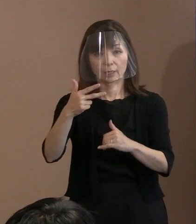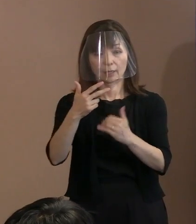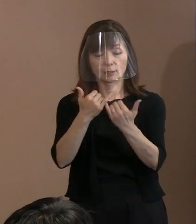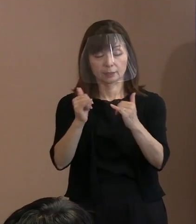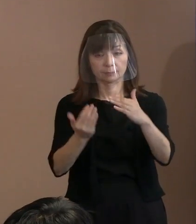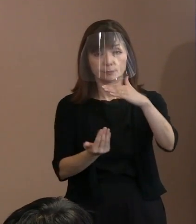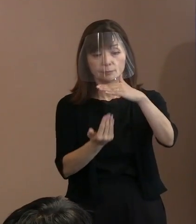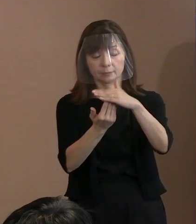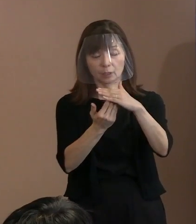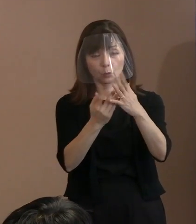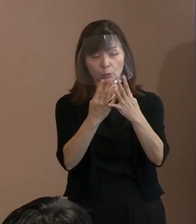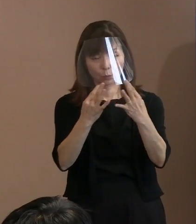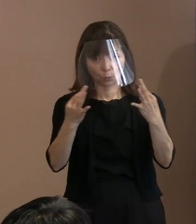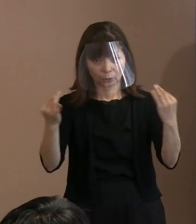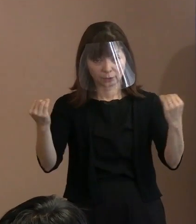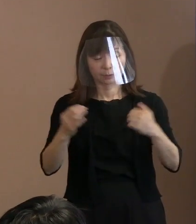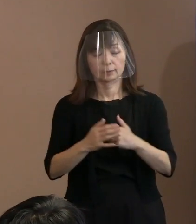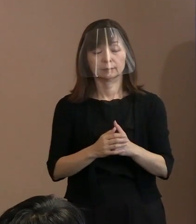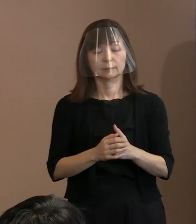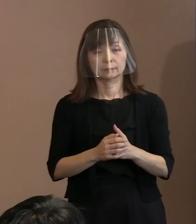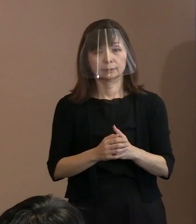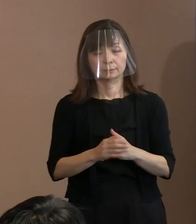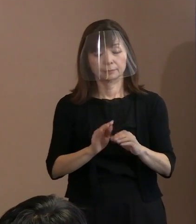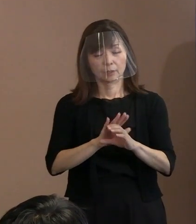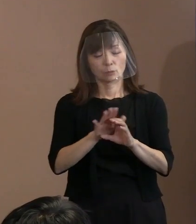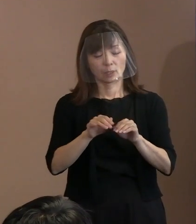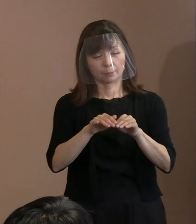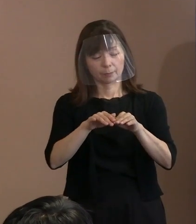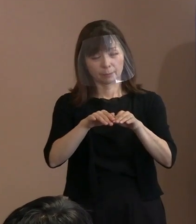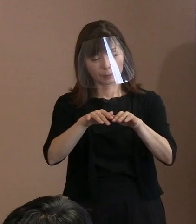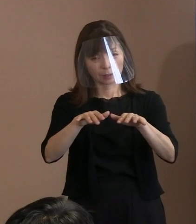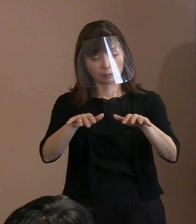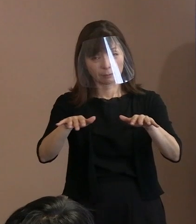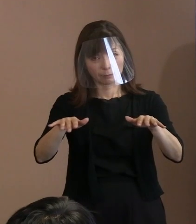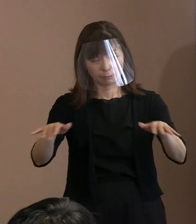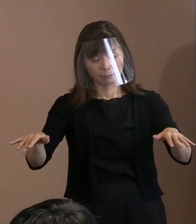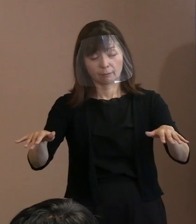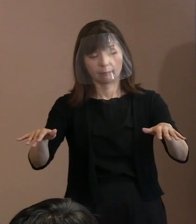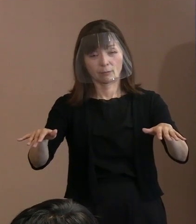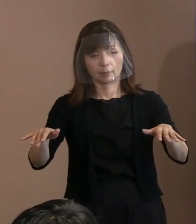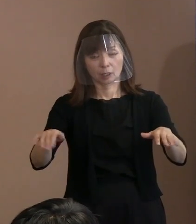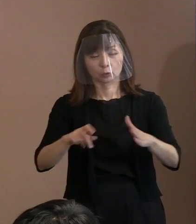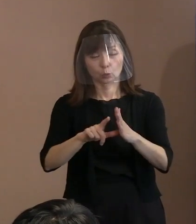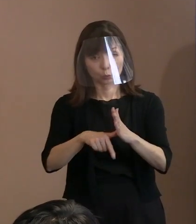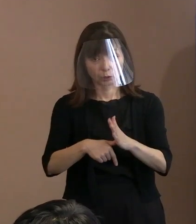(新型)コロナの感染者が今､非常に第7波が 来ているというさなかでの開催になります｡